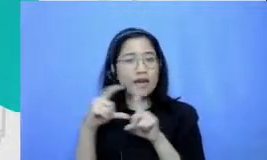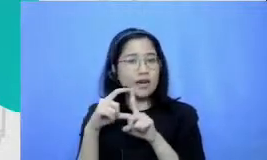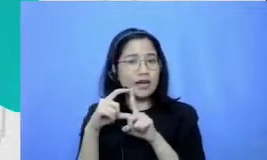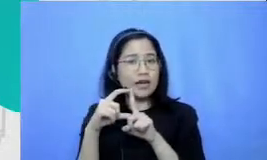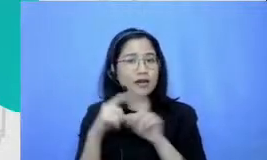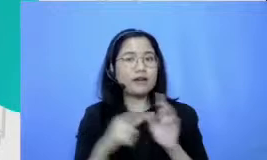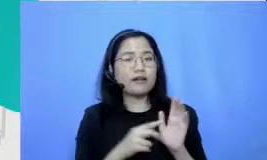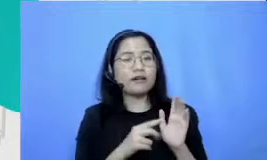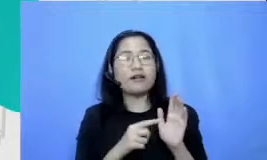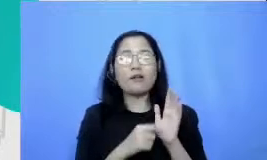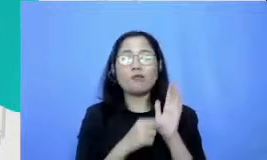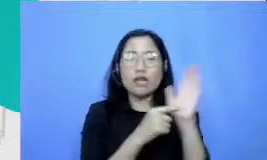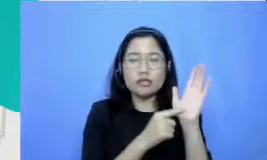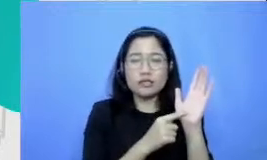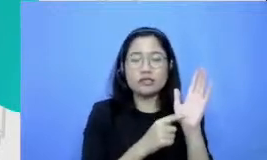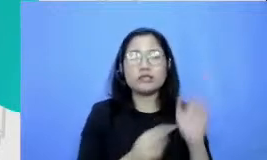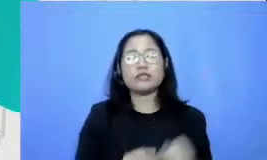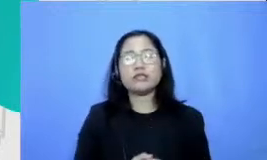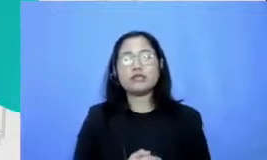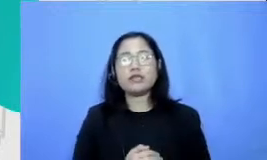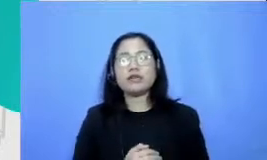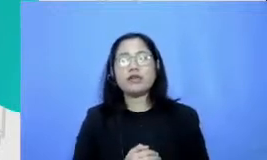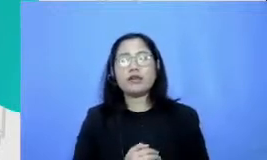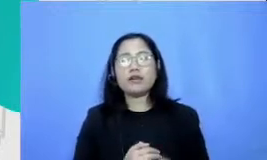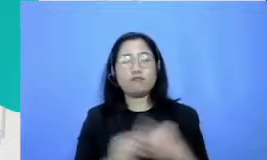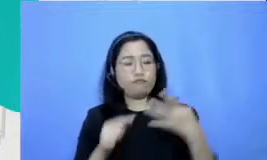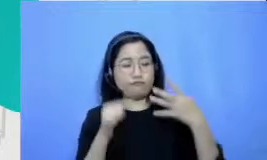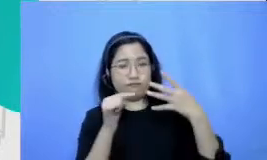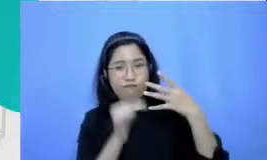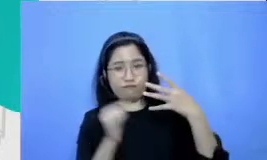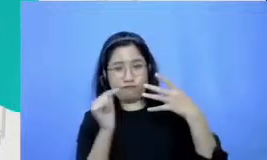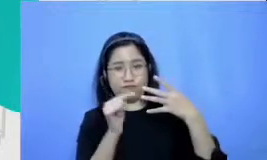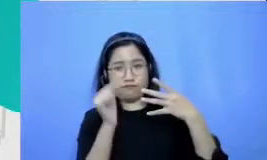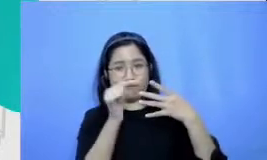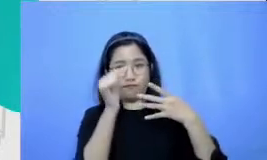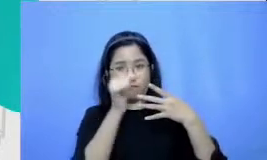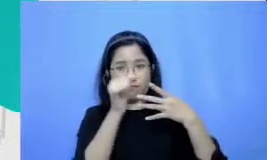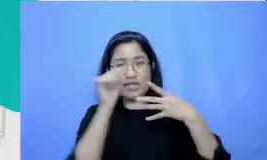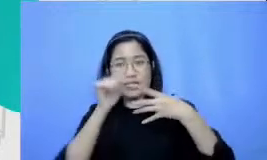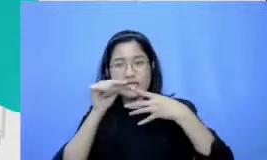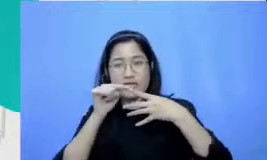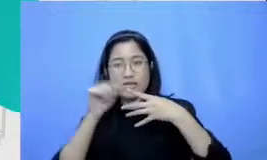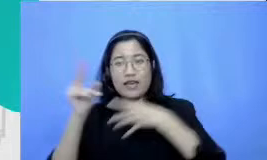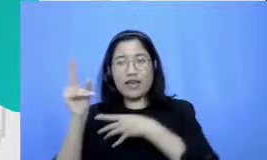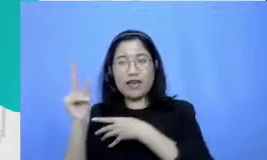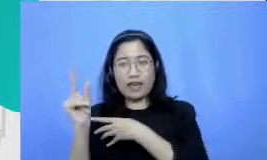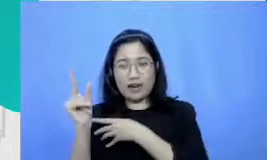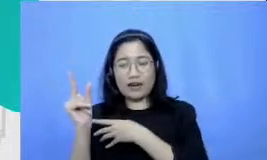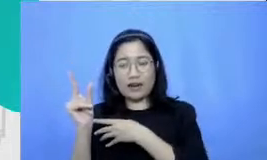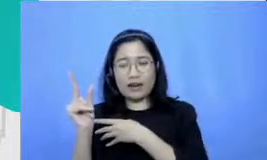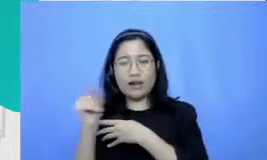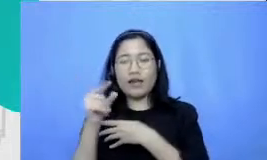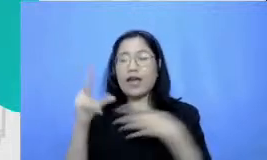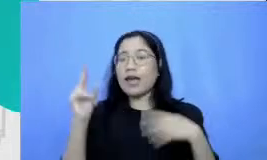yang keempat adalah er itu perayaan ini juga kami tadi Mansion di kereta Semar waktu topik